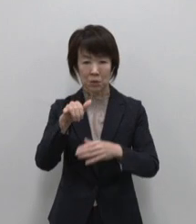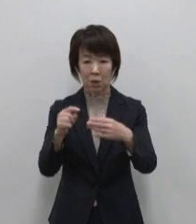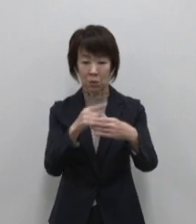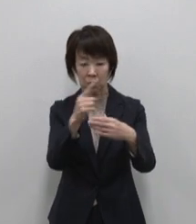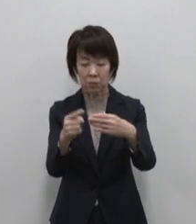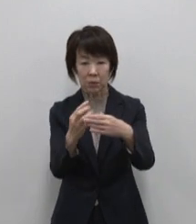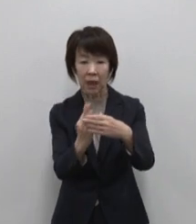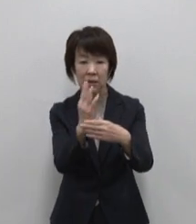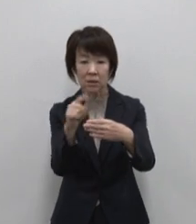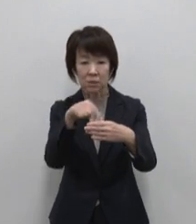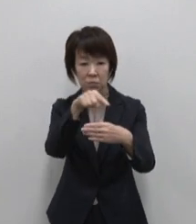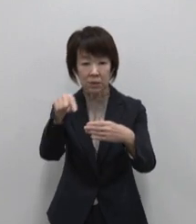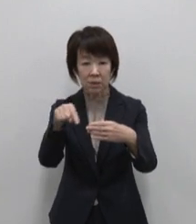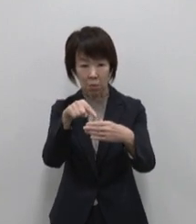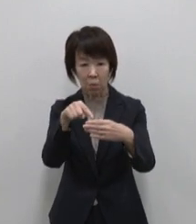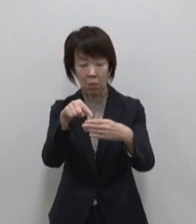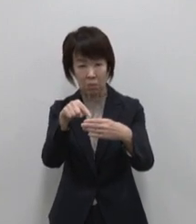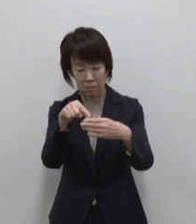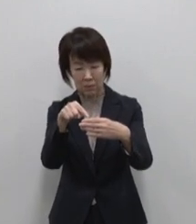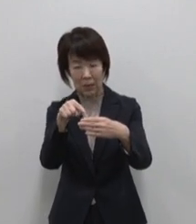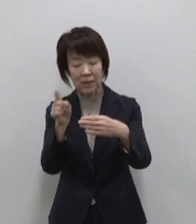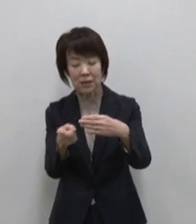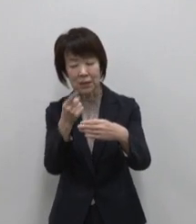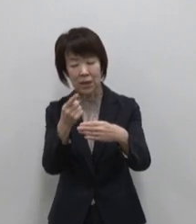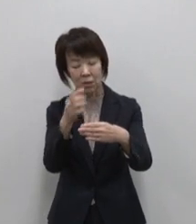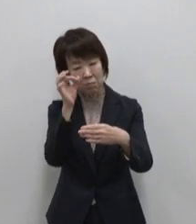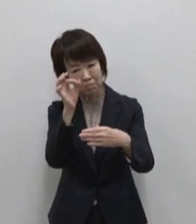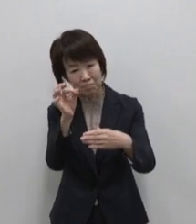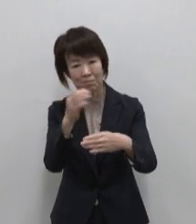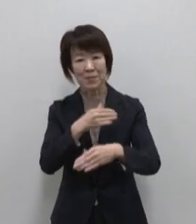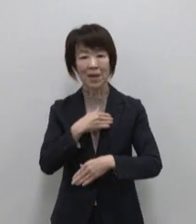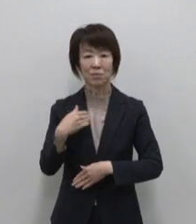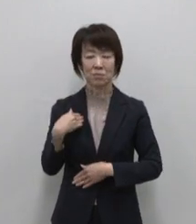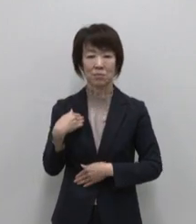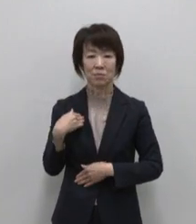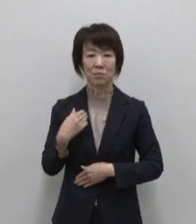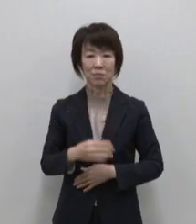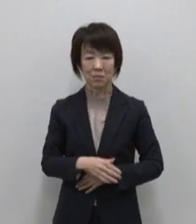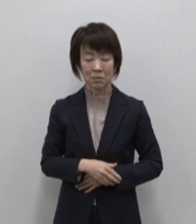大自然の営みを目の当たりにする ことができる絶海の孤島